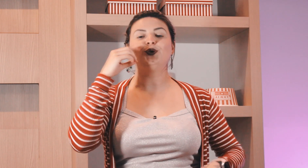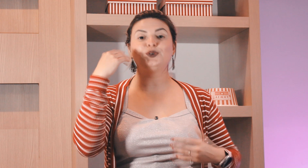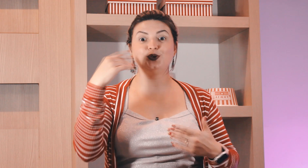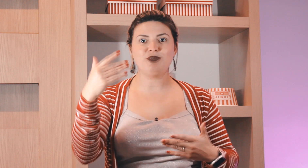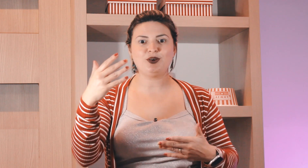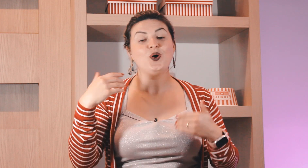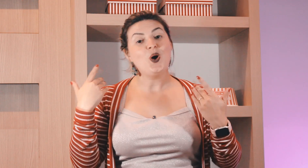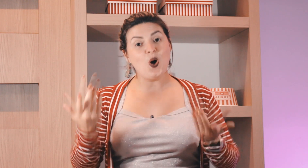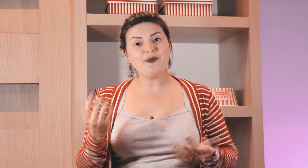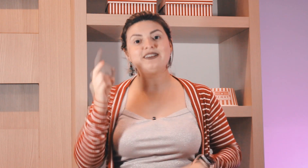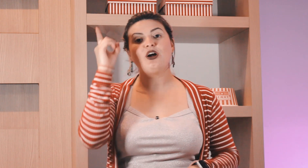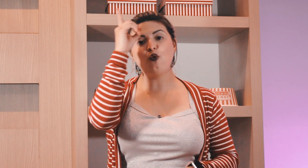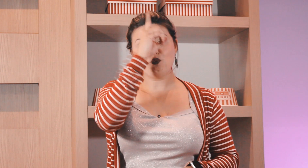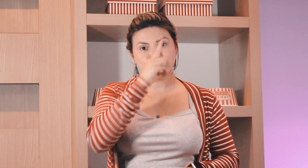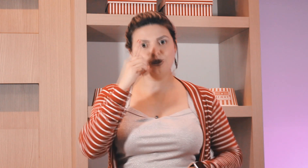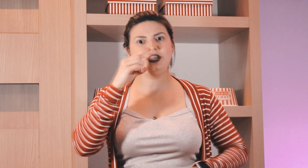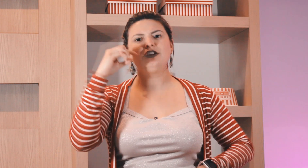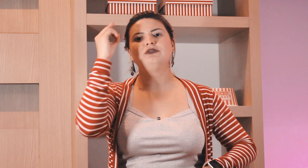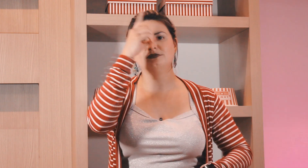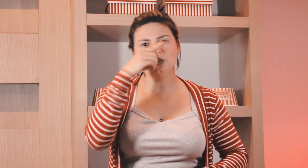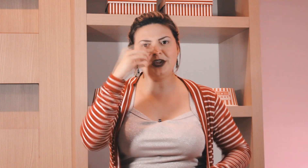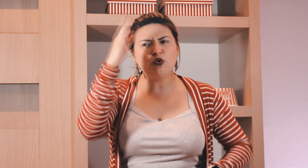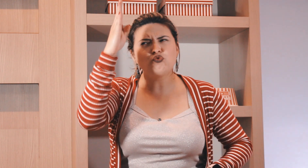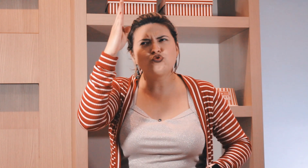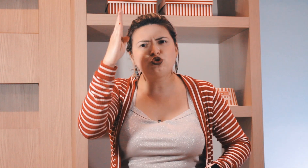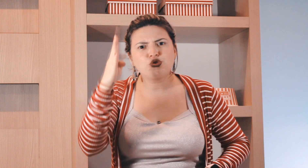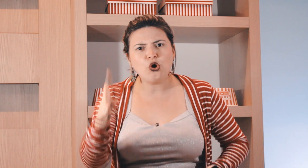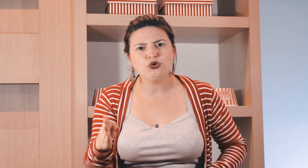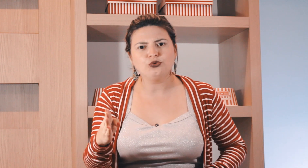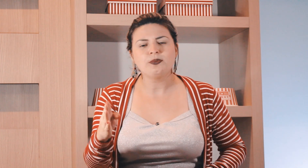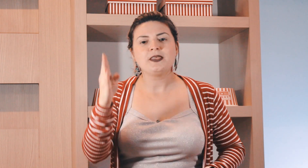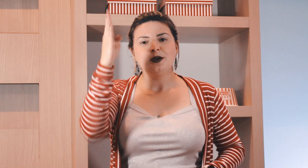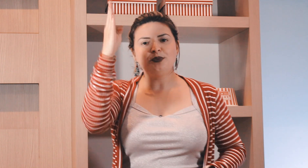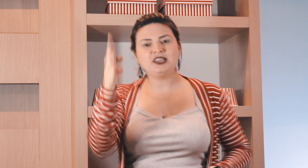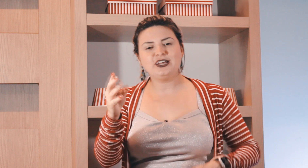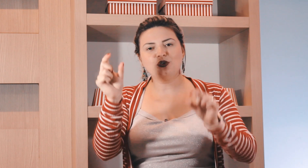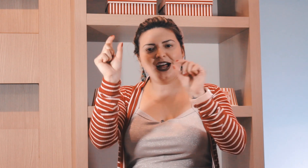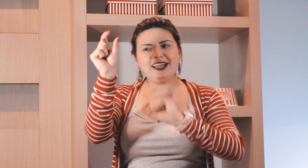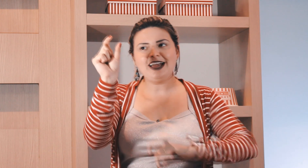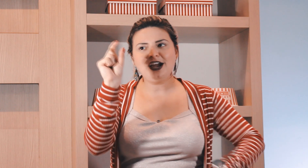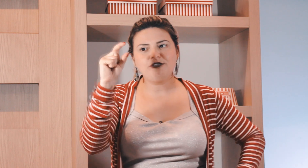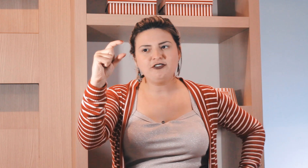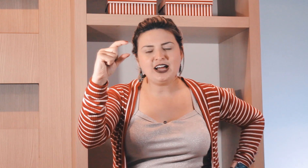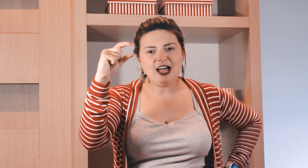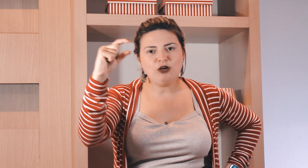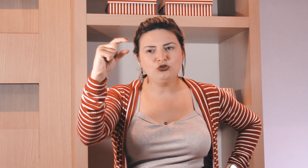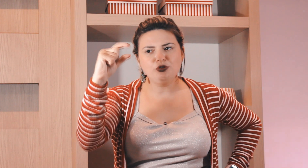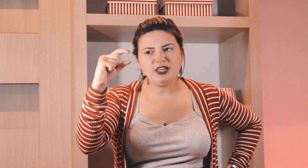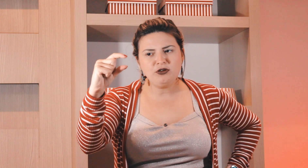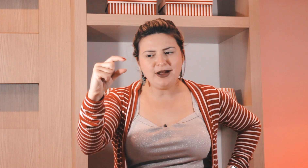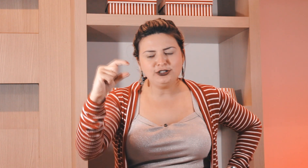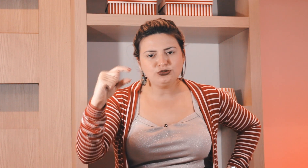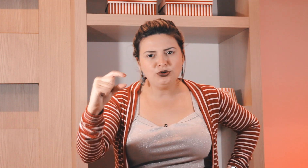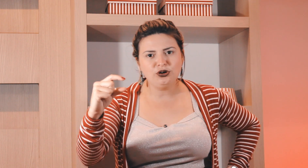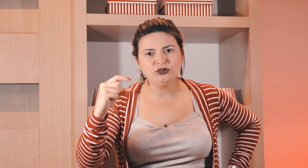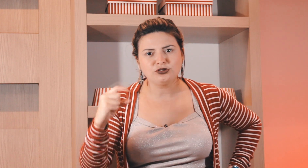todo domingo ou então domingo, domingo todo, porque no calendário vai ficar lá um domingo em baixo do